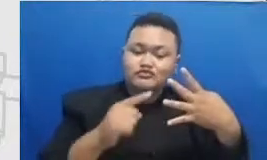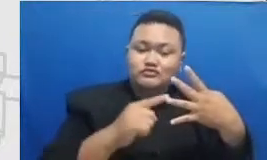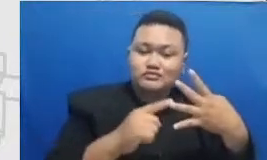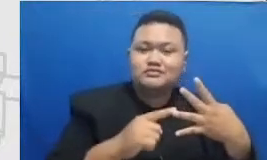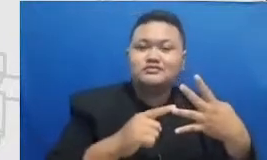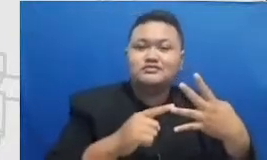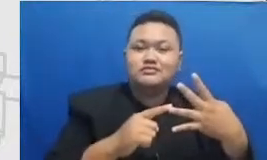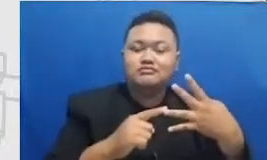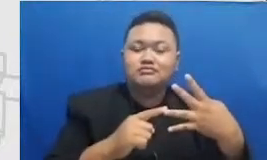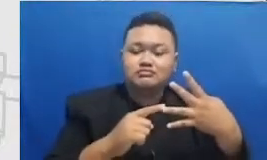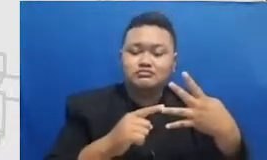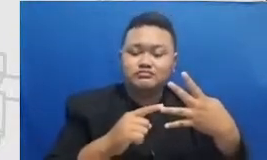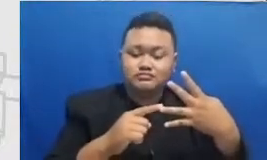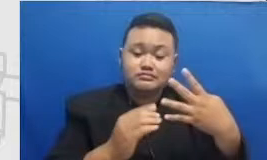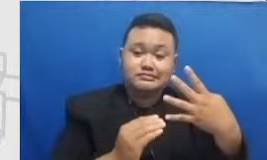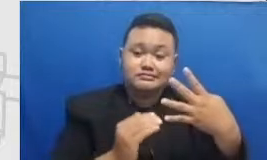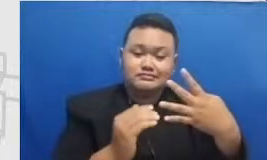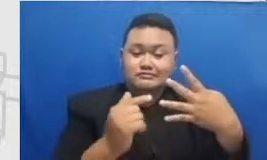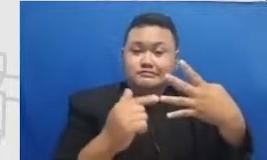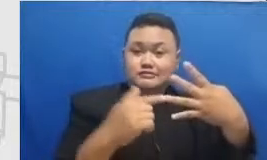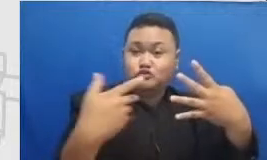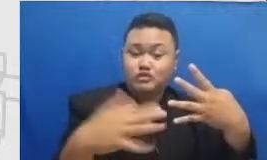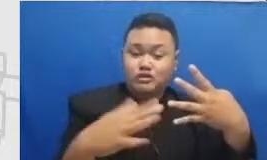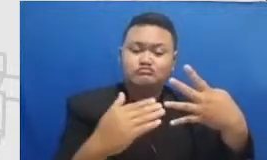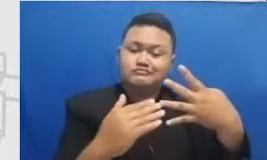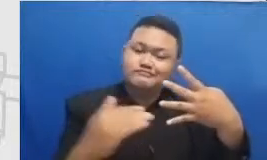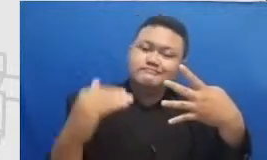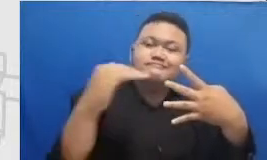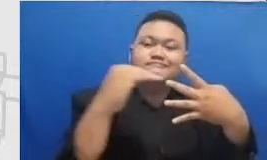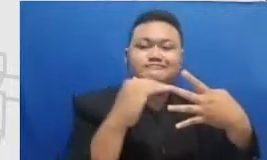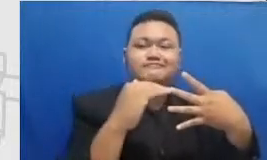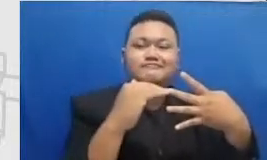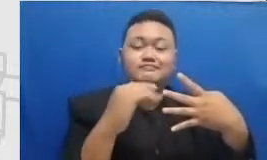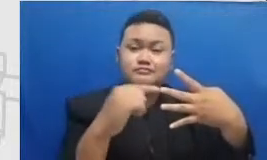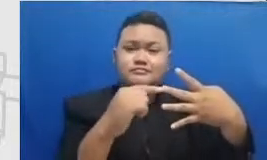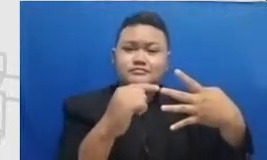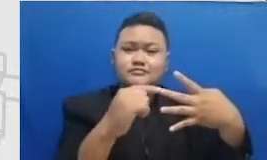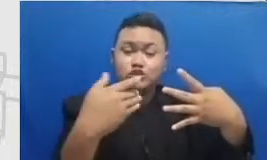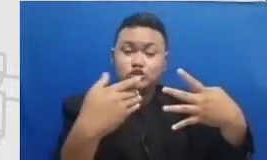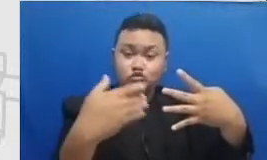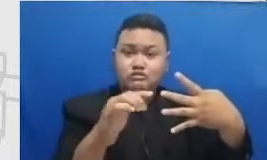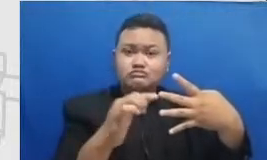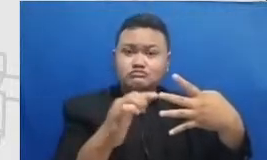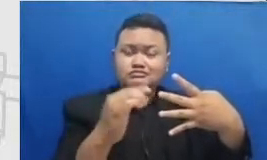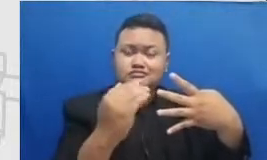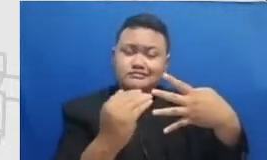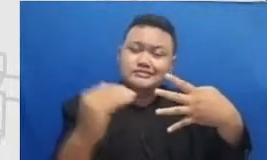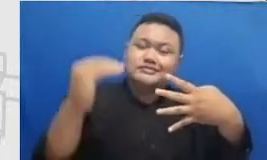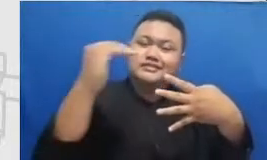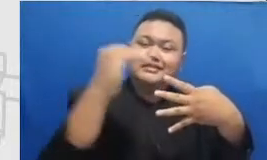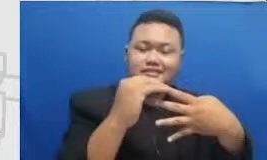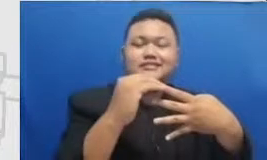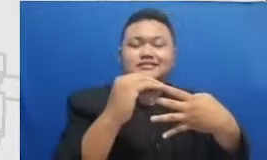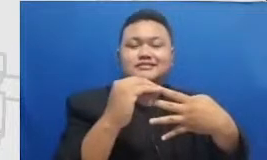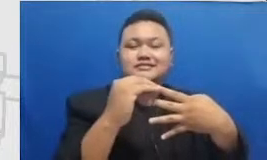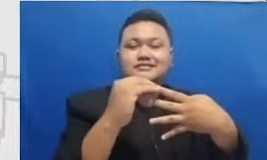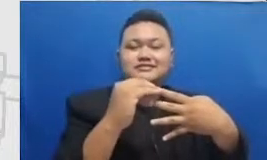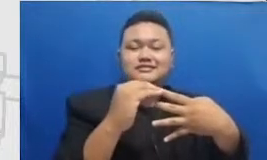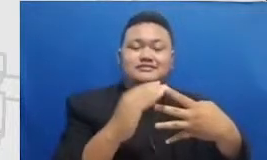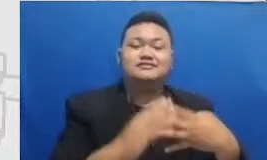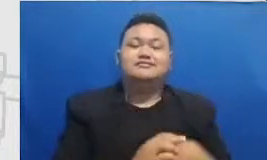lagi saya sudah m proses sekarang sudah bukan m lagi saya sudah er bahkan ketika Bapak dan